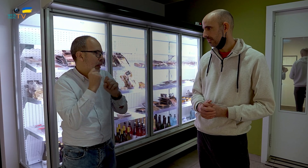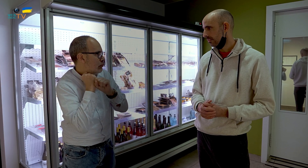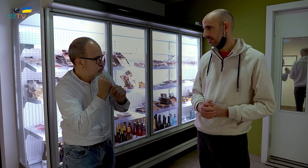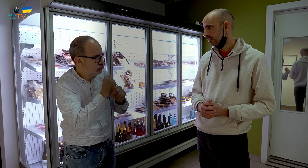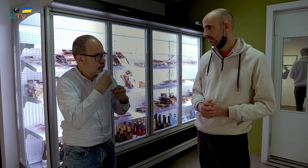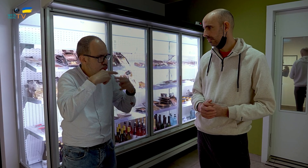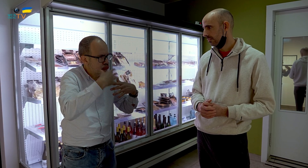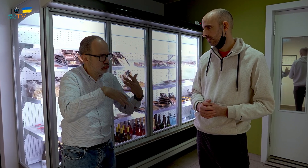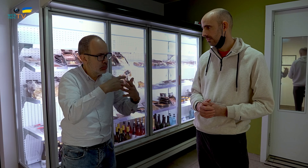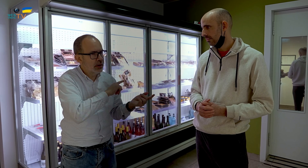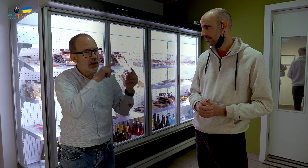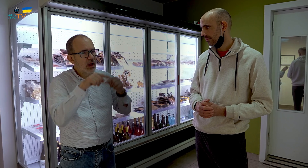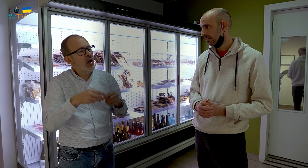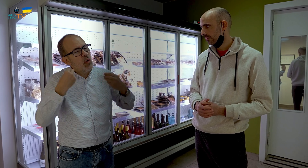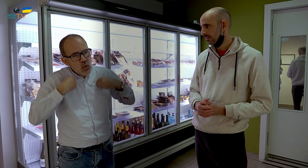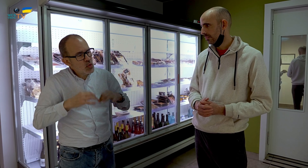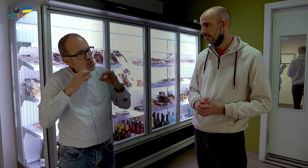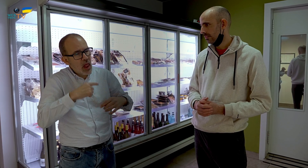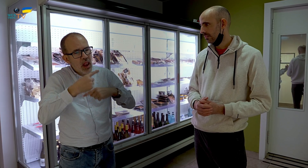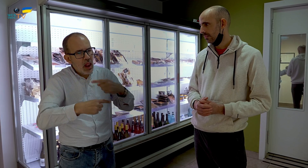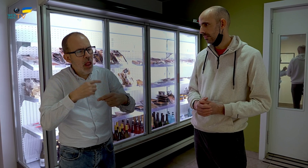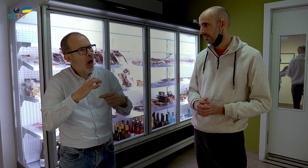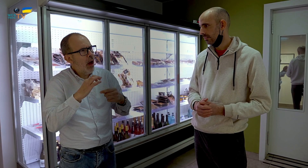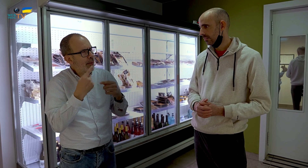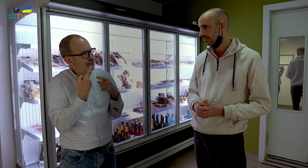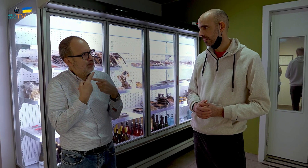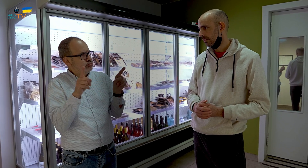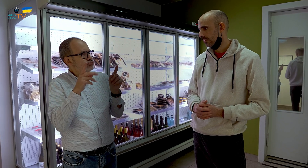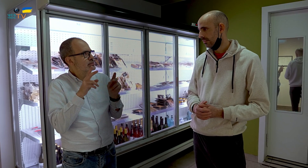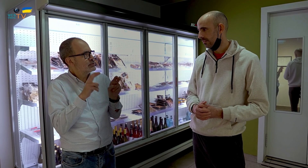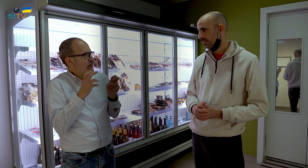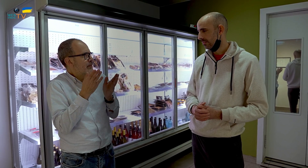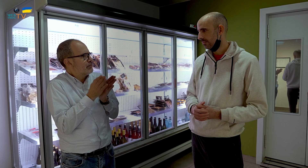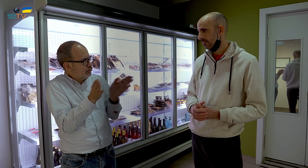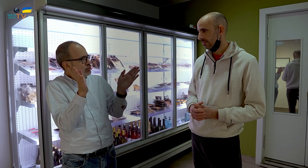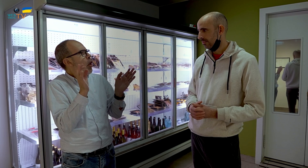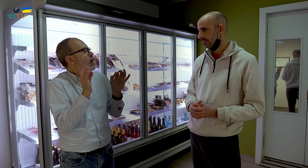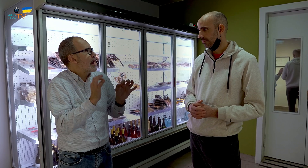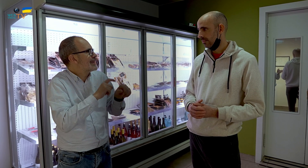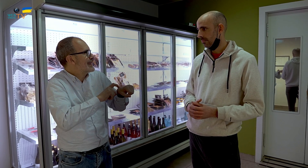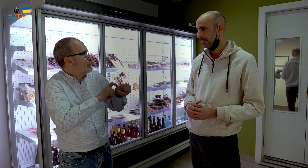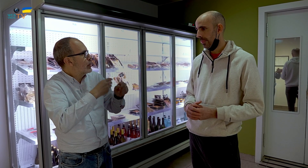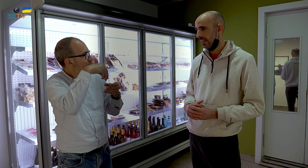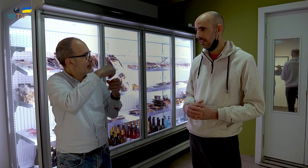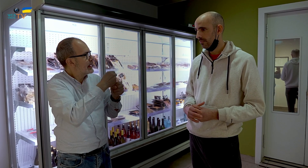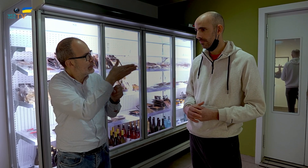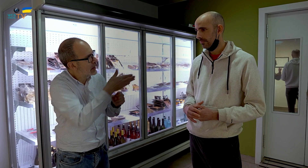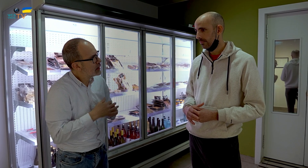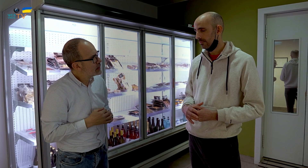con todo lo que eso te ataba ¿Lo has seguido manteniendo en este local o es distinto? ¿Has emprendido un nueva ruta? ¿Cómo es el tipo de trabajo que desarrollas ahora?